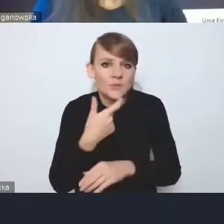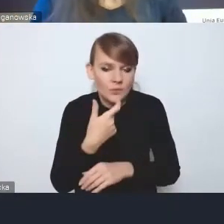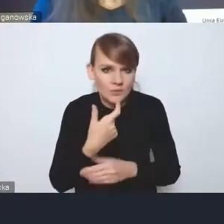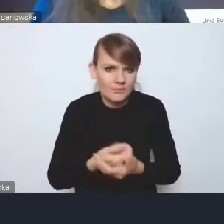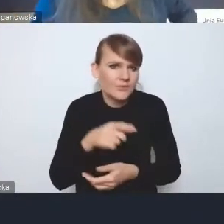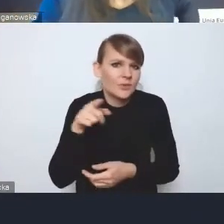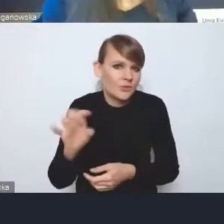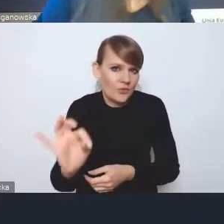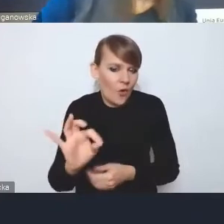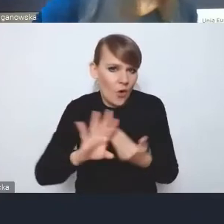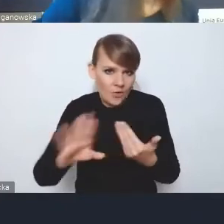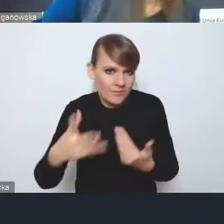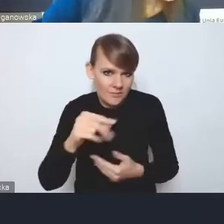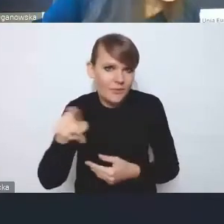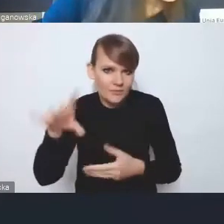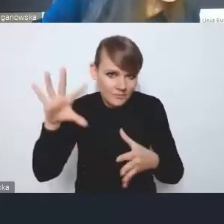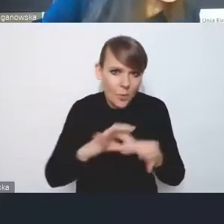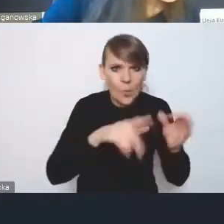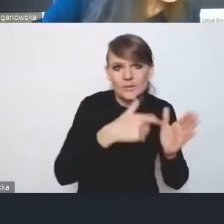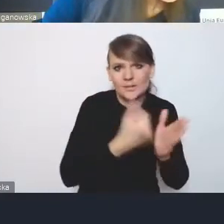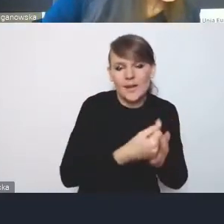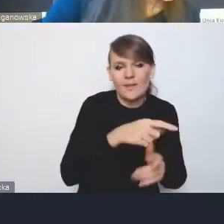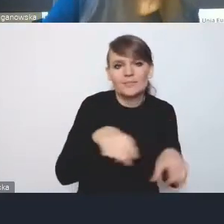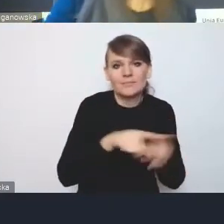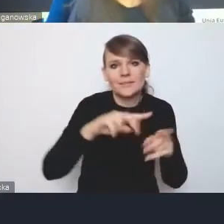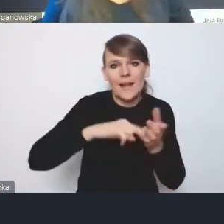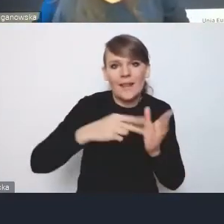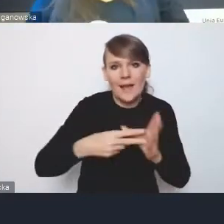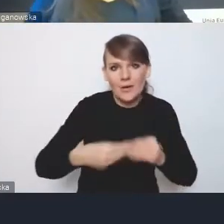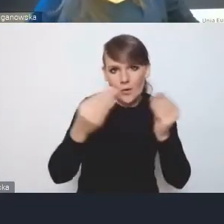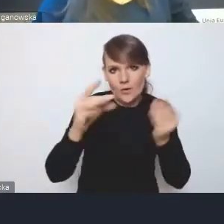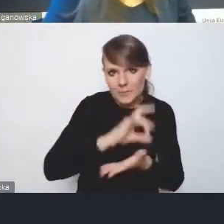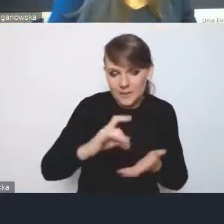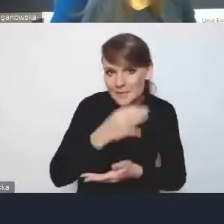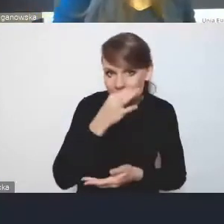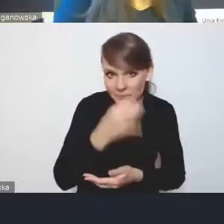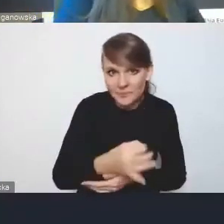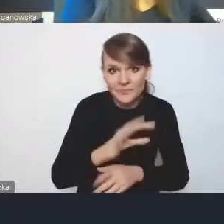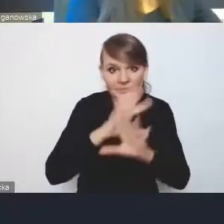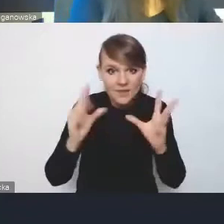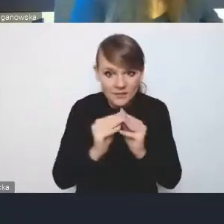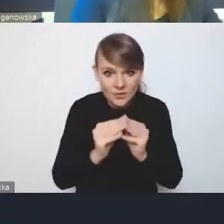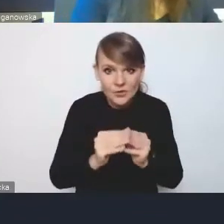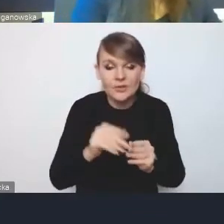poprzez odesłanie w ustawie, co strategie rozwoju gmin. I teraz pytanie, czy wszystkie te bardzo szczegółowe,